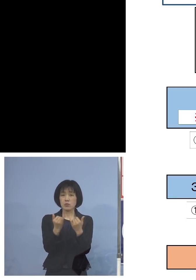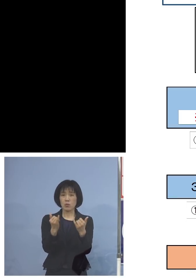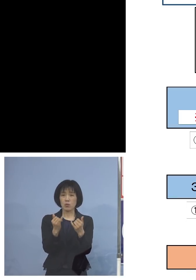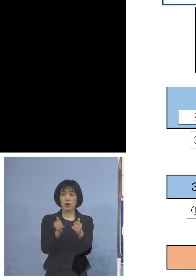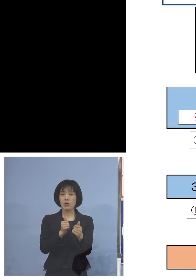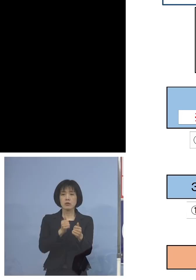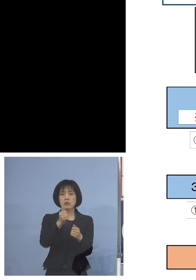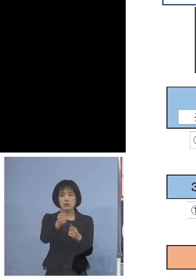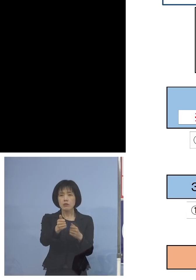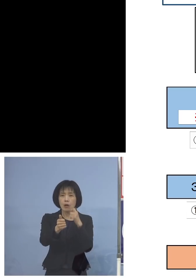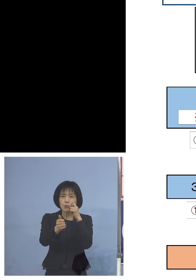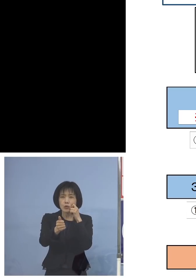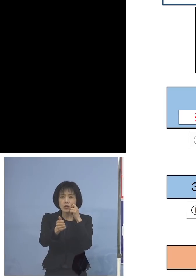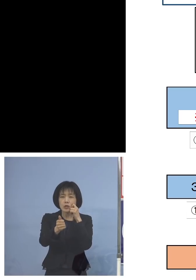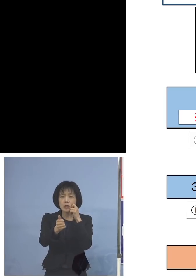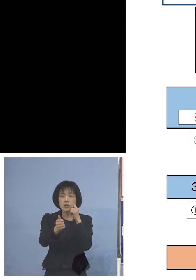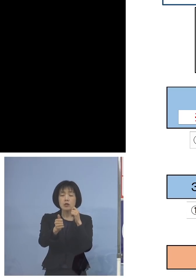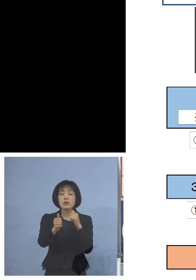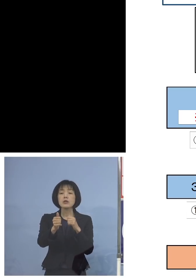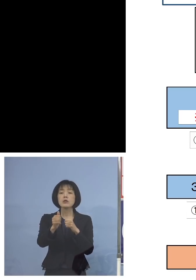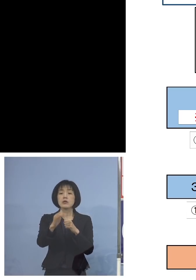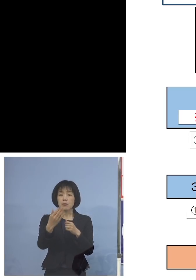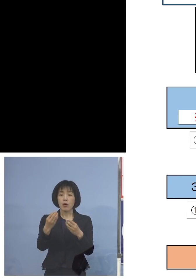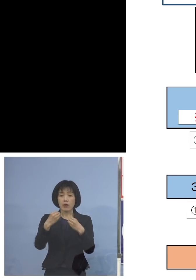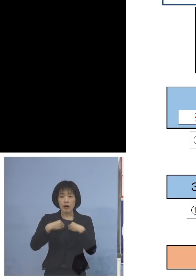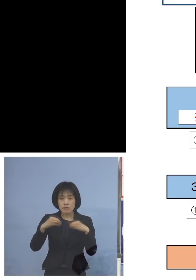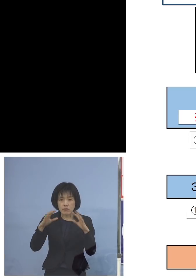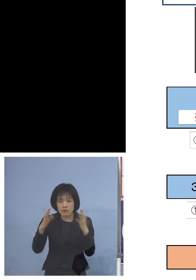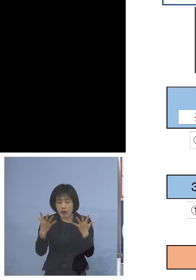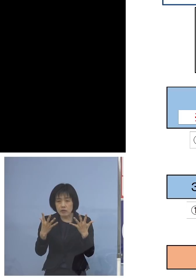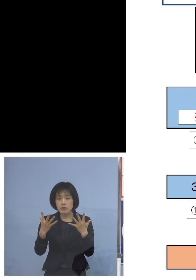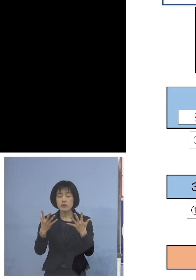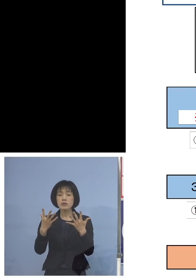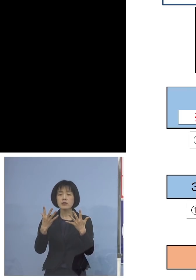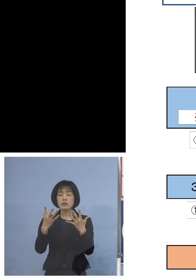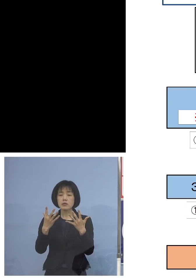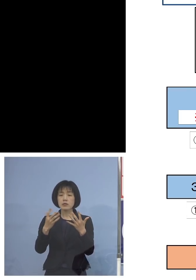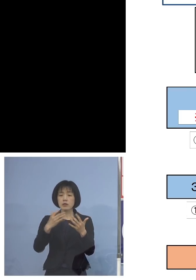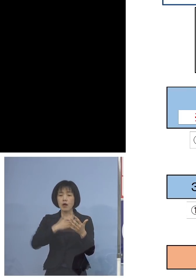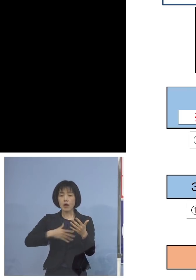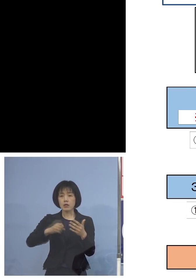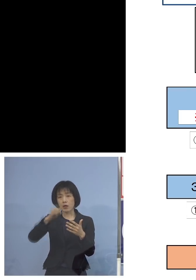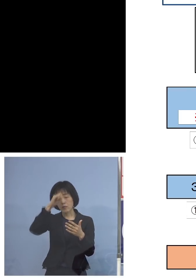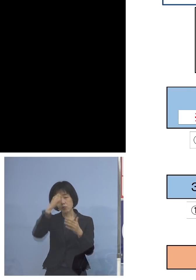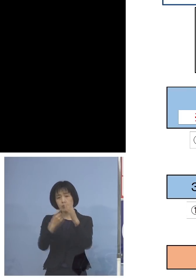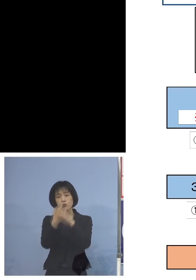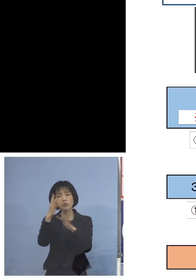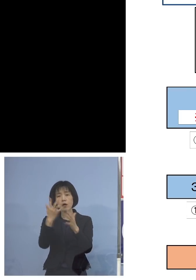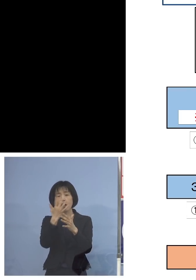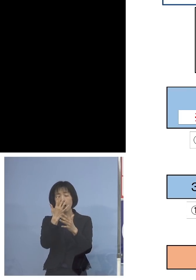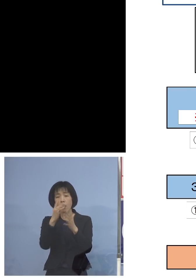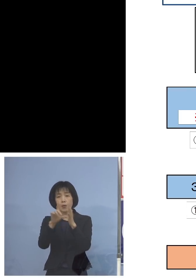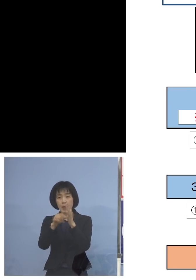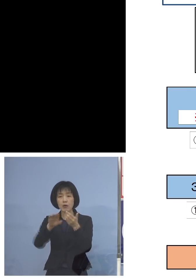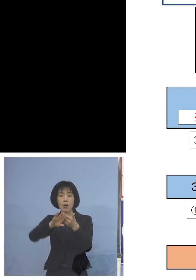しかしであって陰性かつ無症状の方は 別室受検がこの日に可能となります